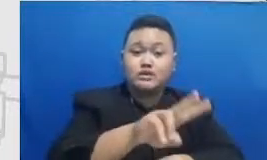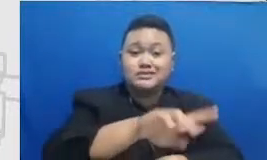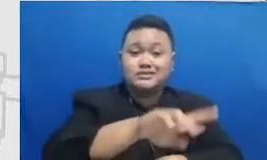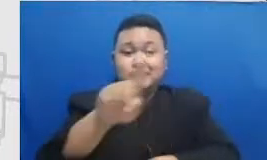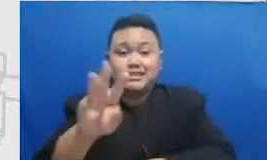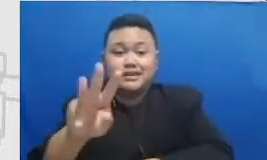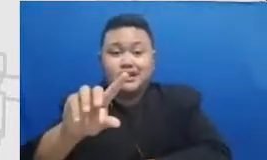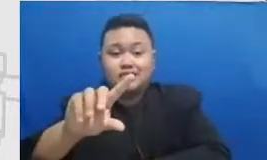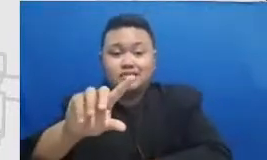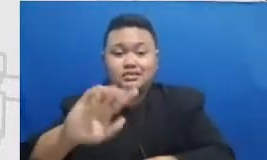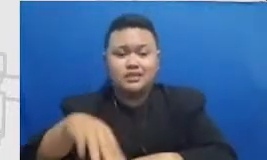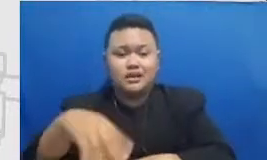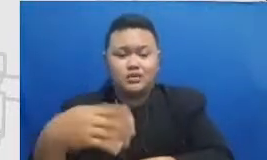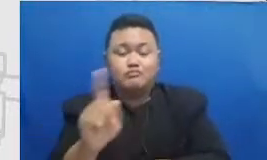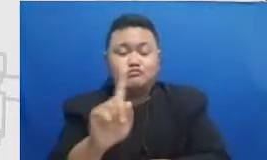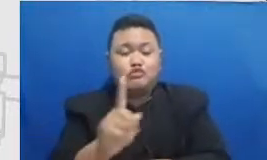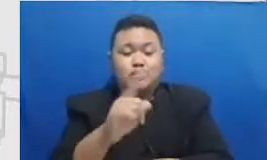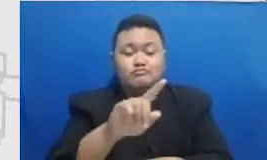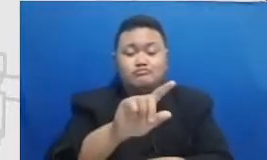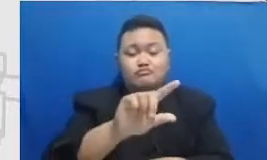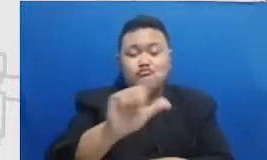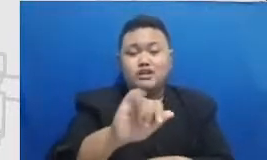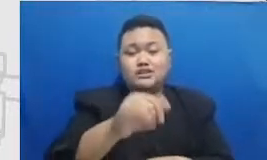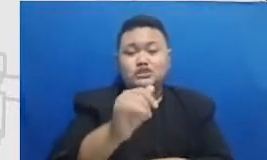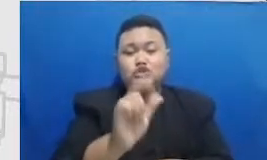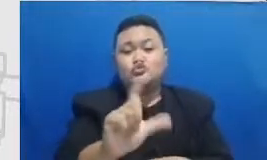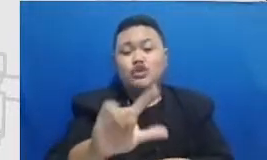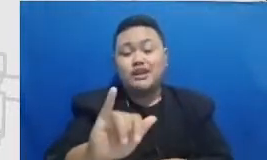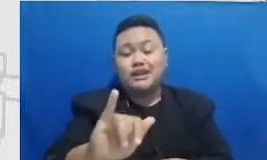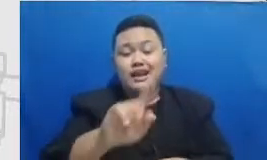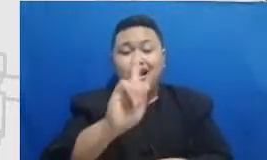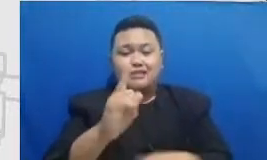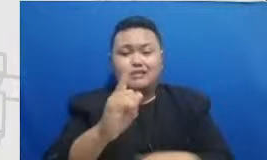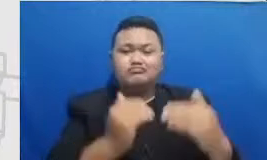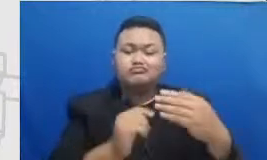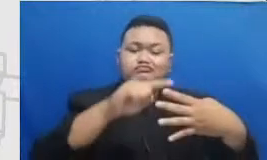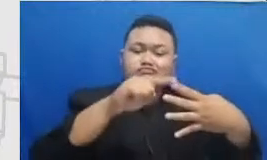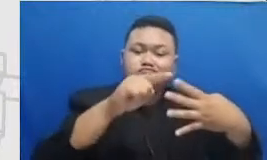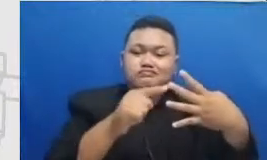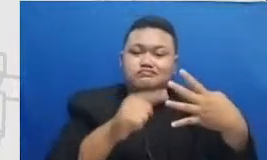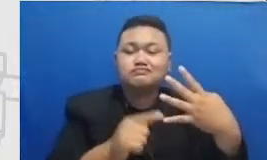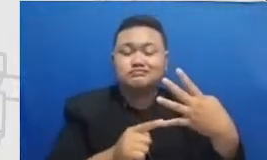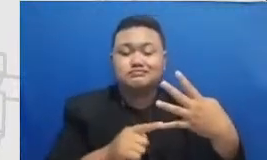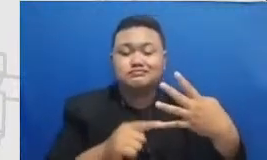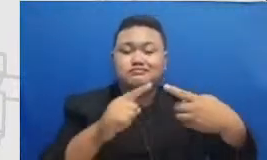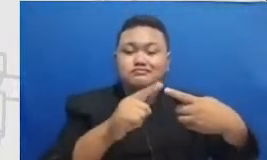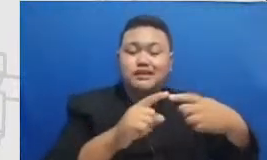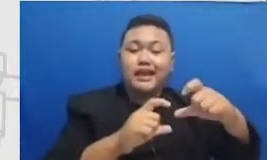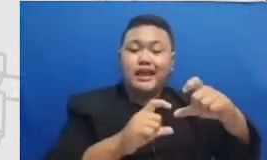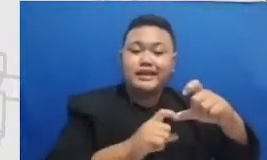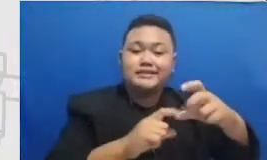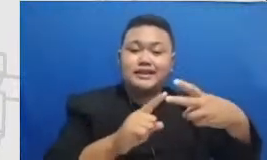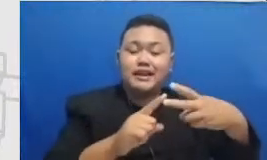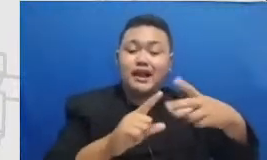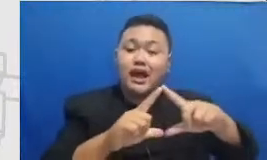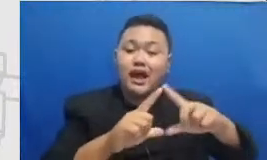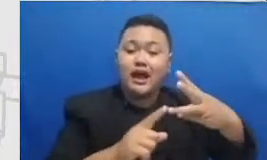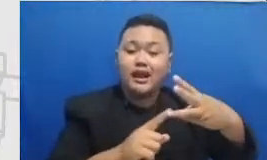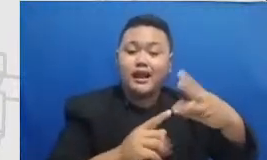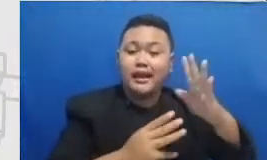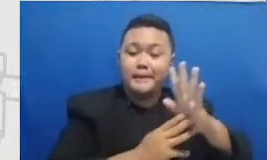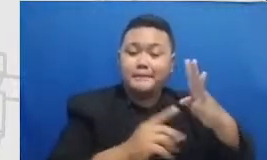ada empat tingkat yang kita perlu capai ada es adaa-an da m dan ada er Katakanlah